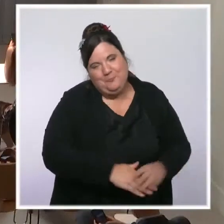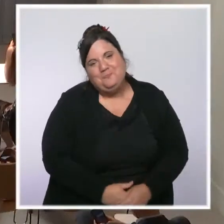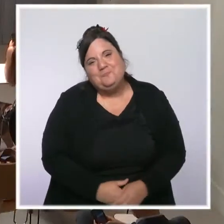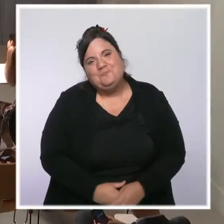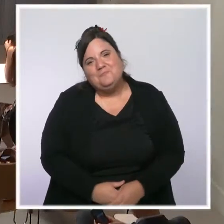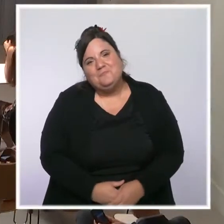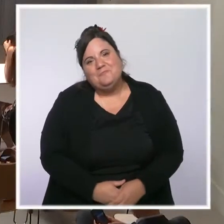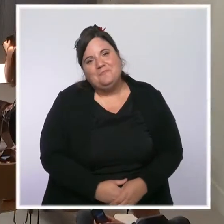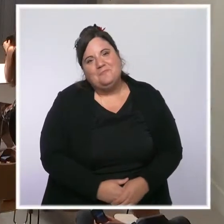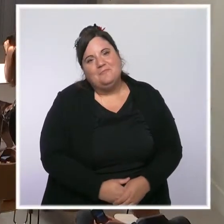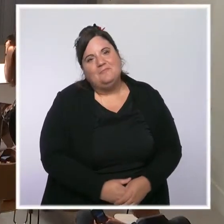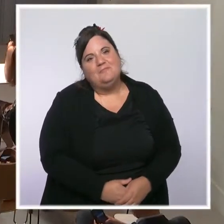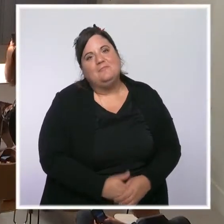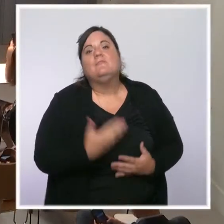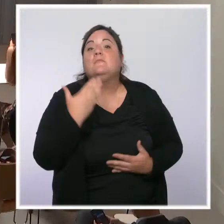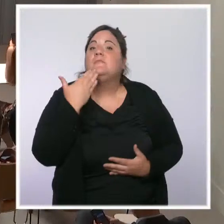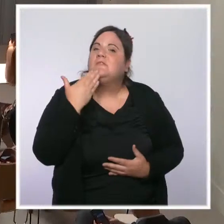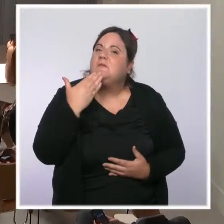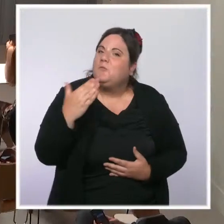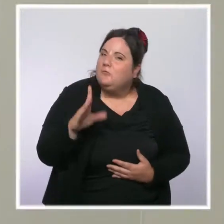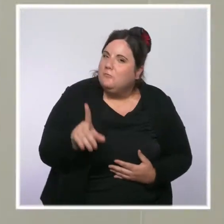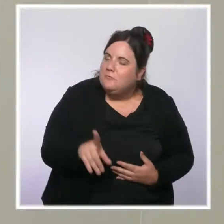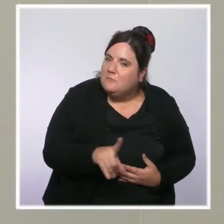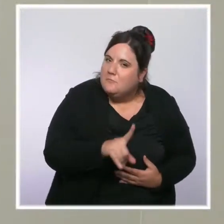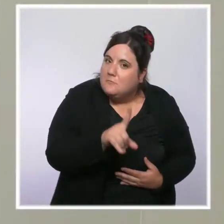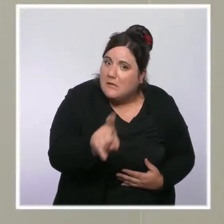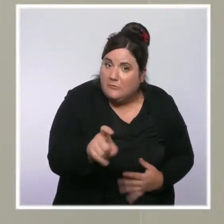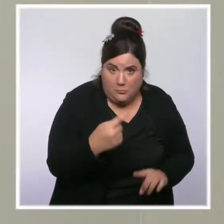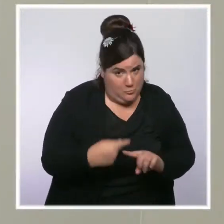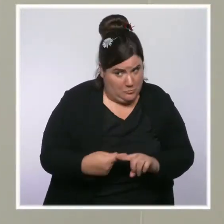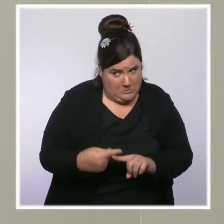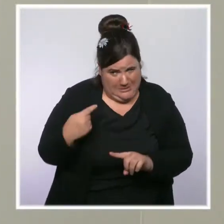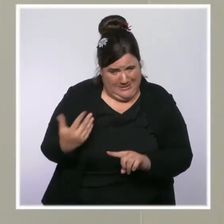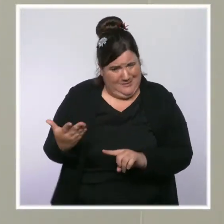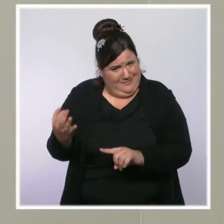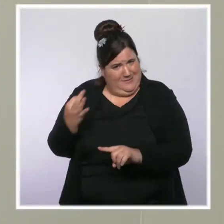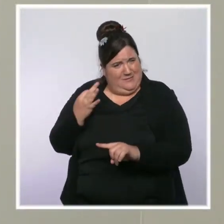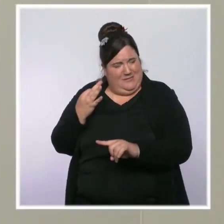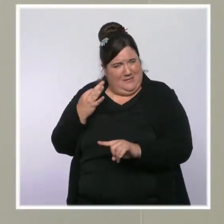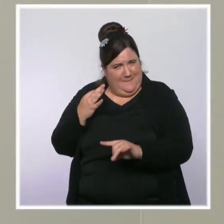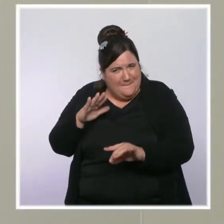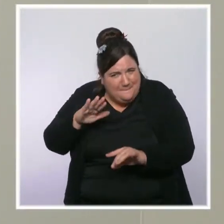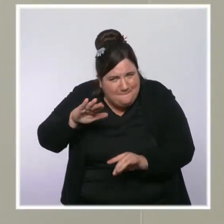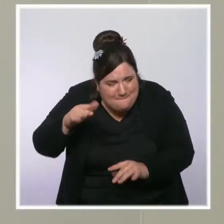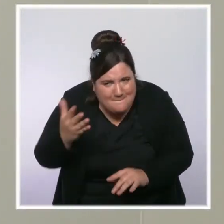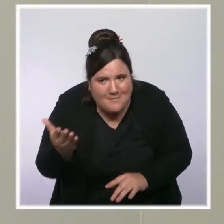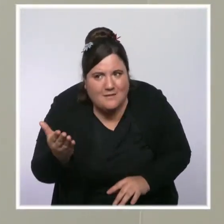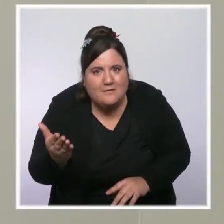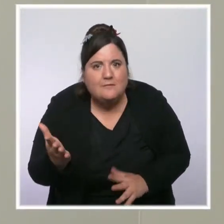Bonjour, Julie Marie-Leconte, France Info. Je reviens sur ce que vous nous disiez sur l'augmentation notamment du prix du gaz.